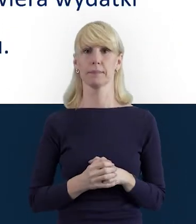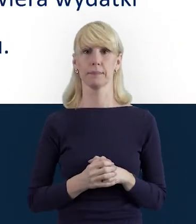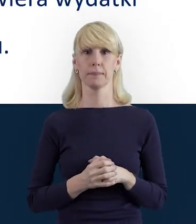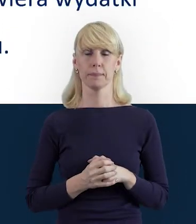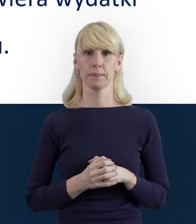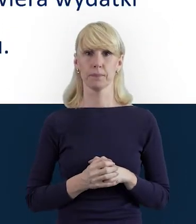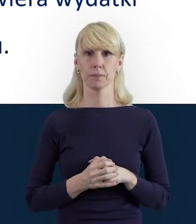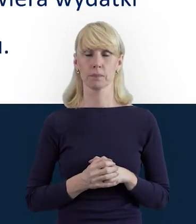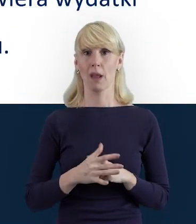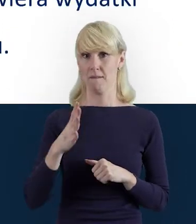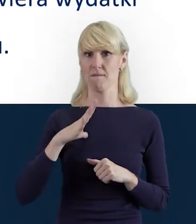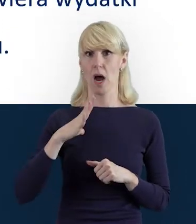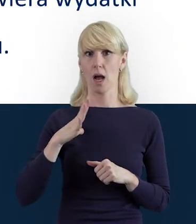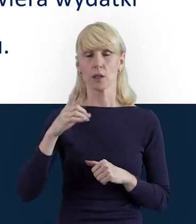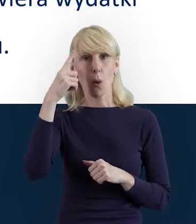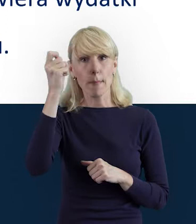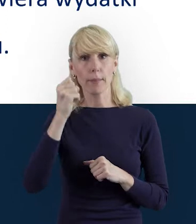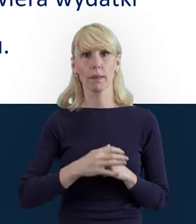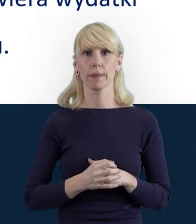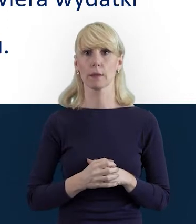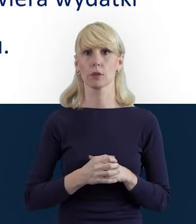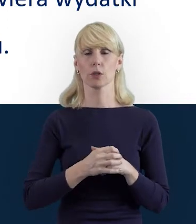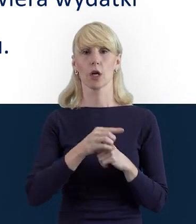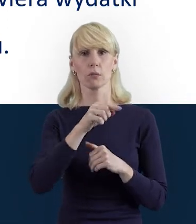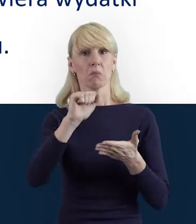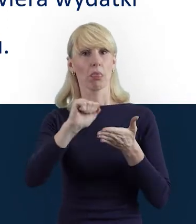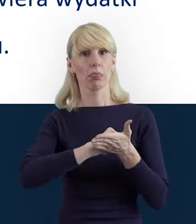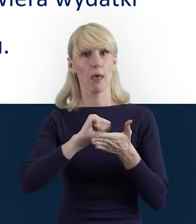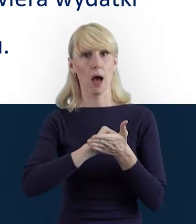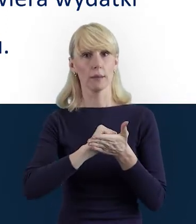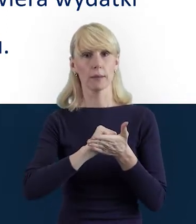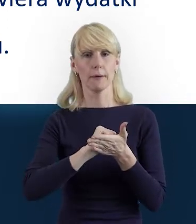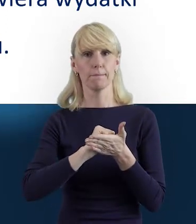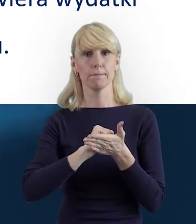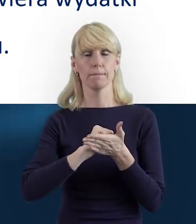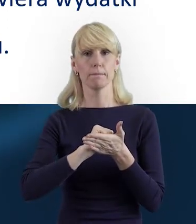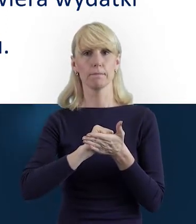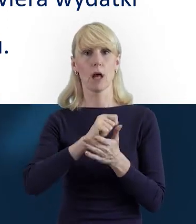Warto pamiętać, że dane personelu